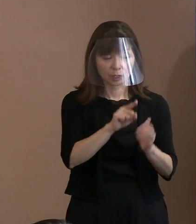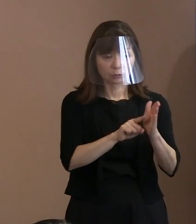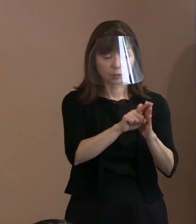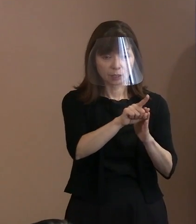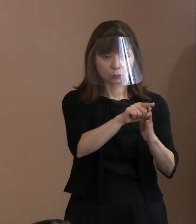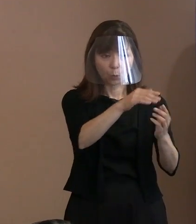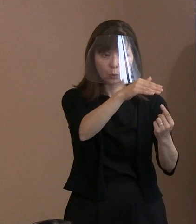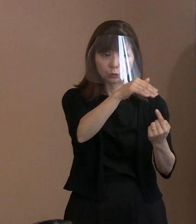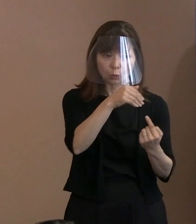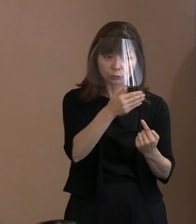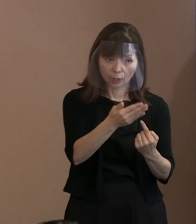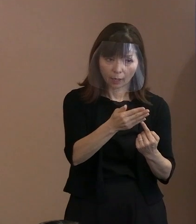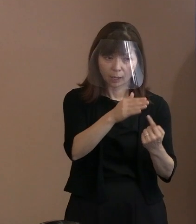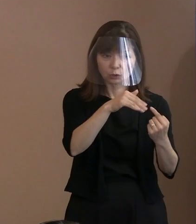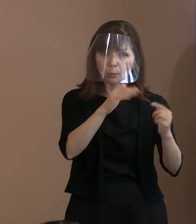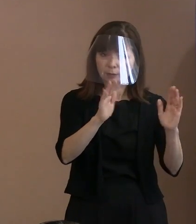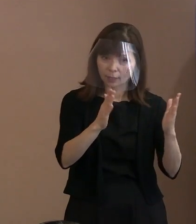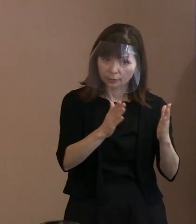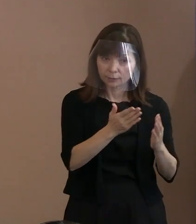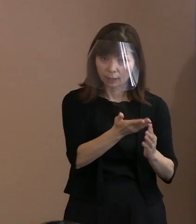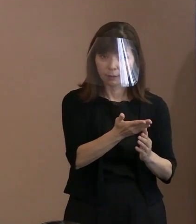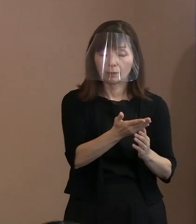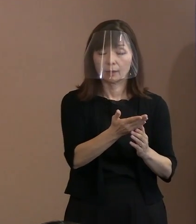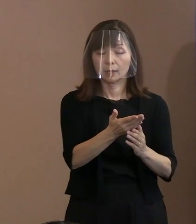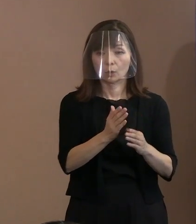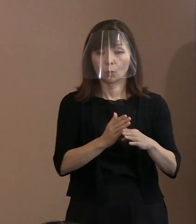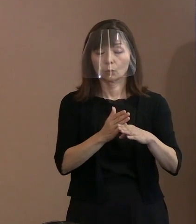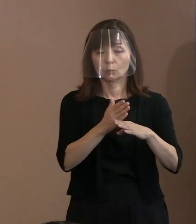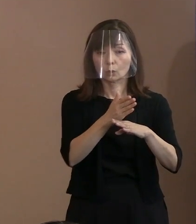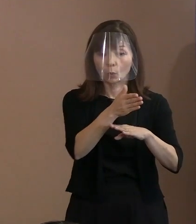そういった問題を越えて､ もっと本質的なところで